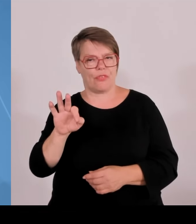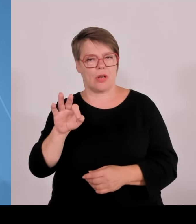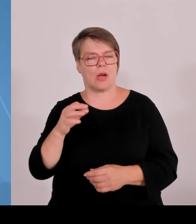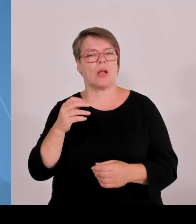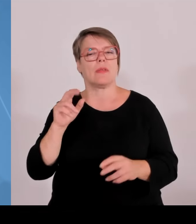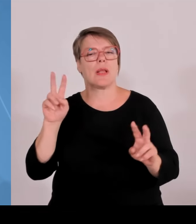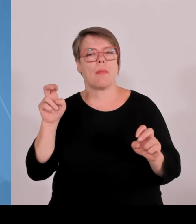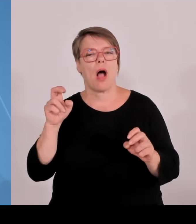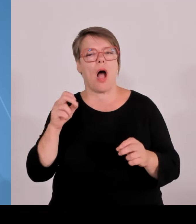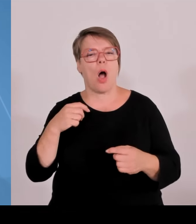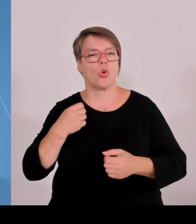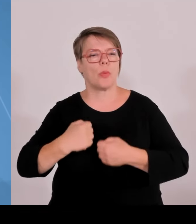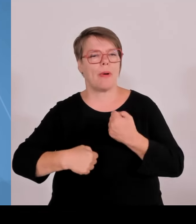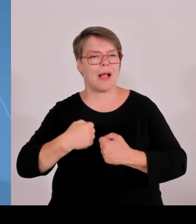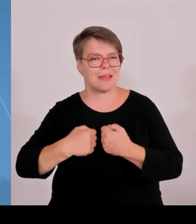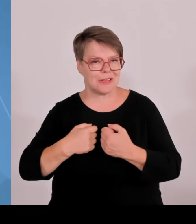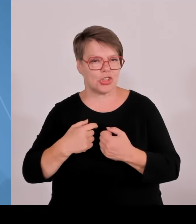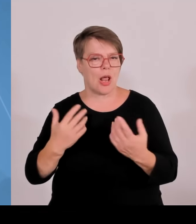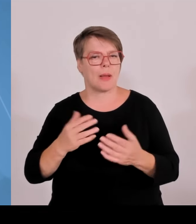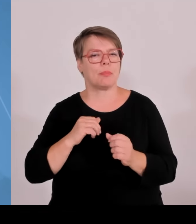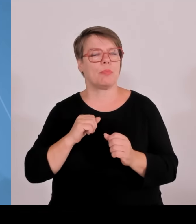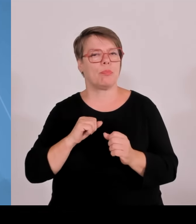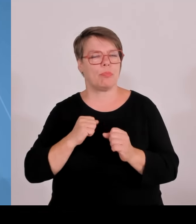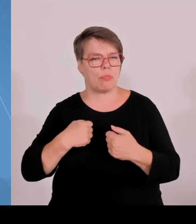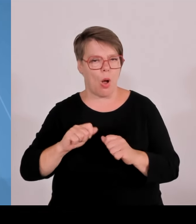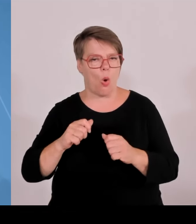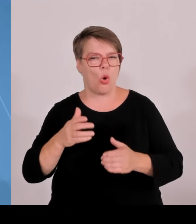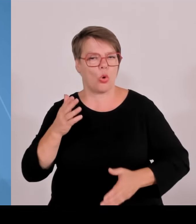Mittelständlern, die diese Erkenntnis brauchen, um in neue